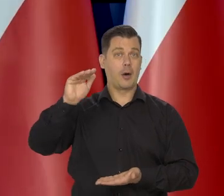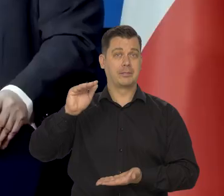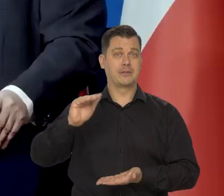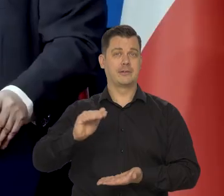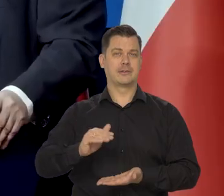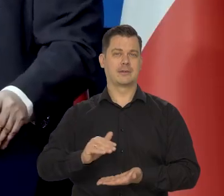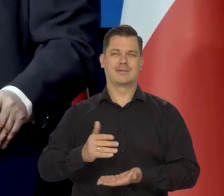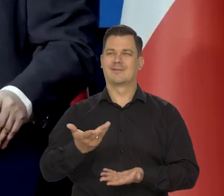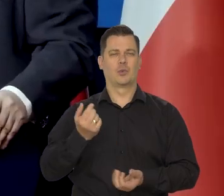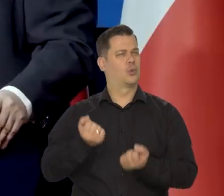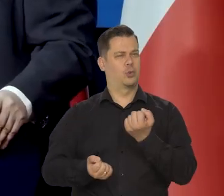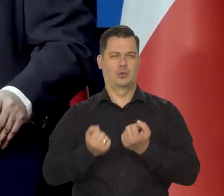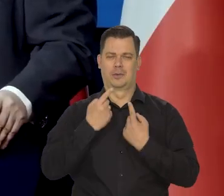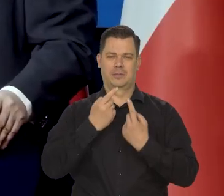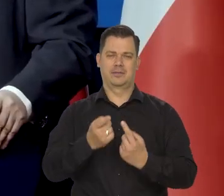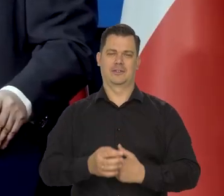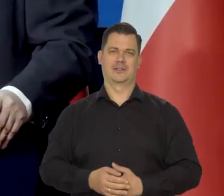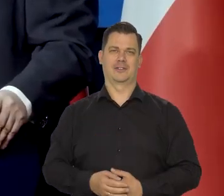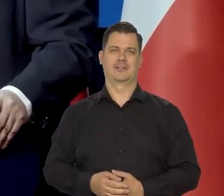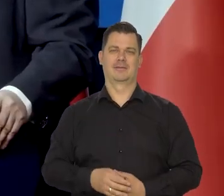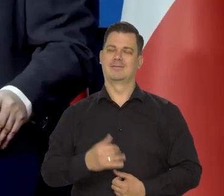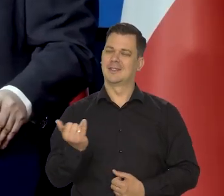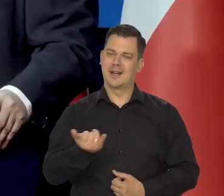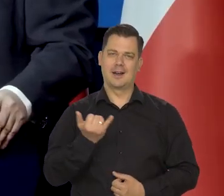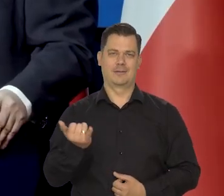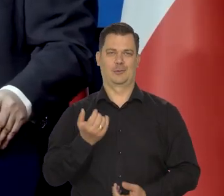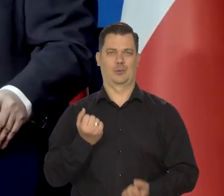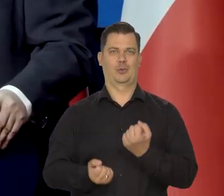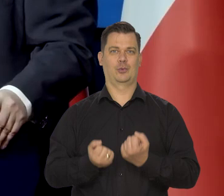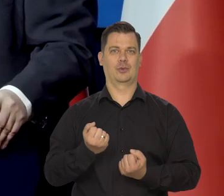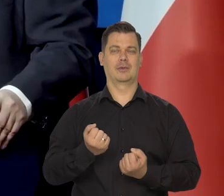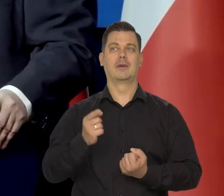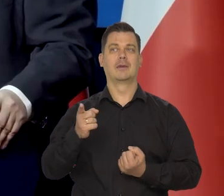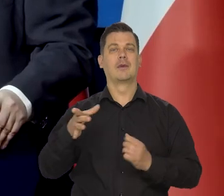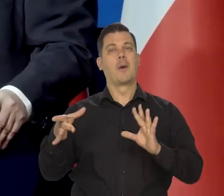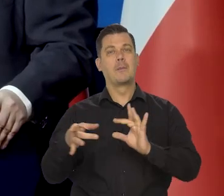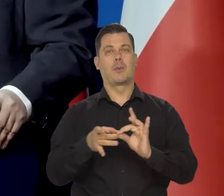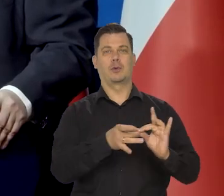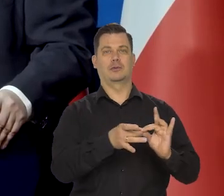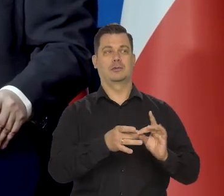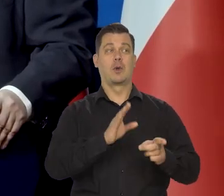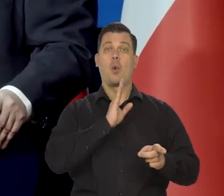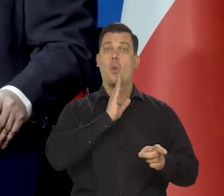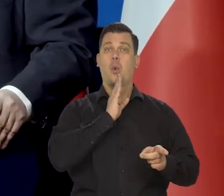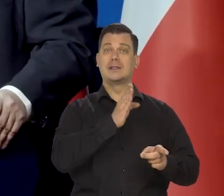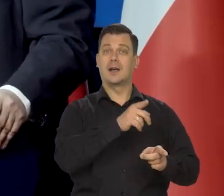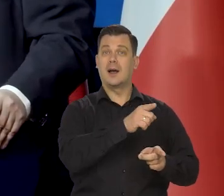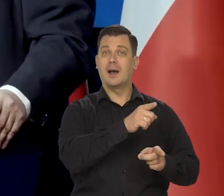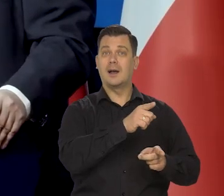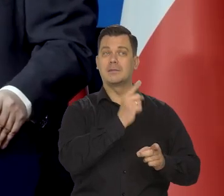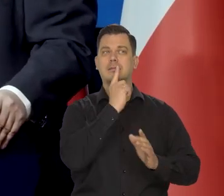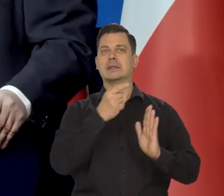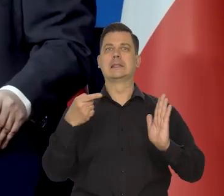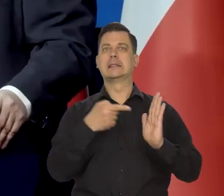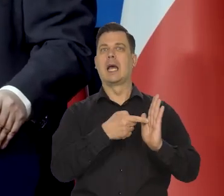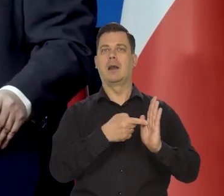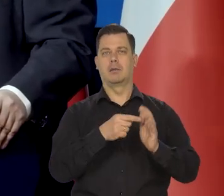No to jest trudne, to jest zawsze trudne. No i to jest relacja. No Amerykański Bank Centralny ma w ogóle dwa cele —